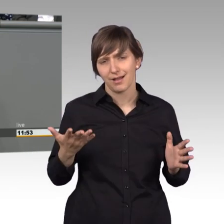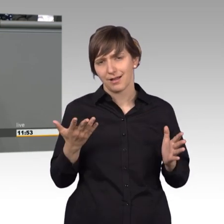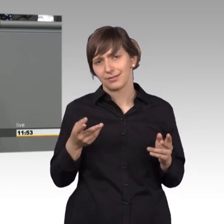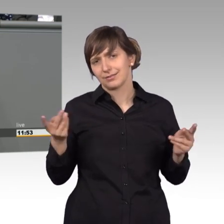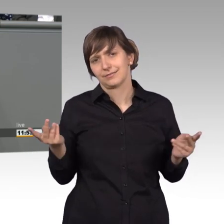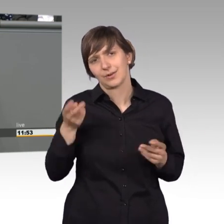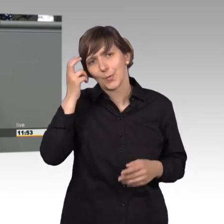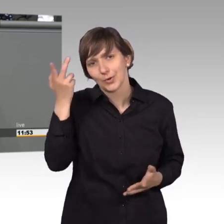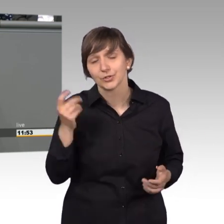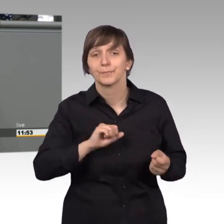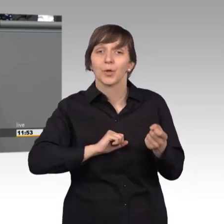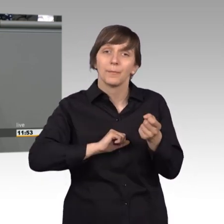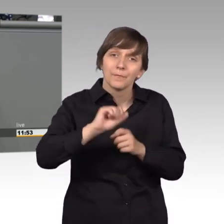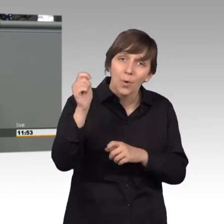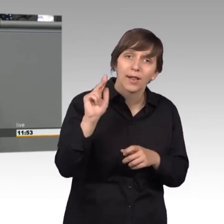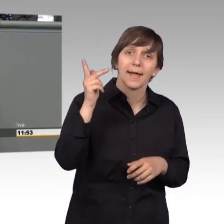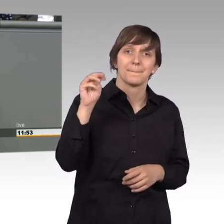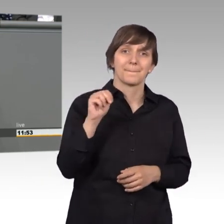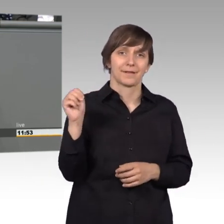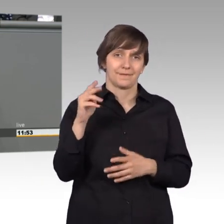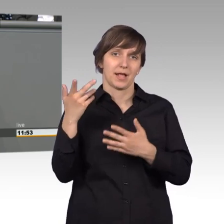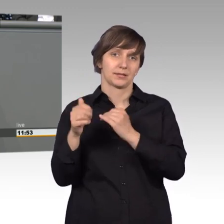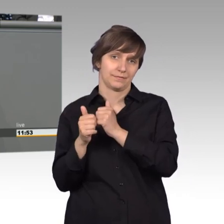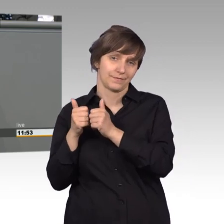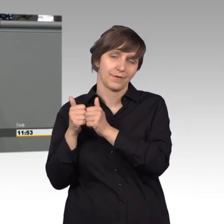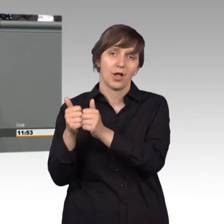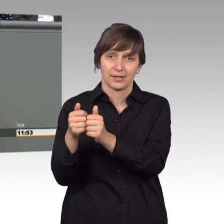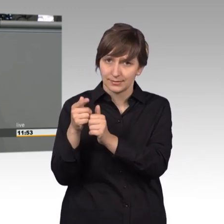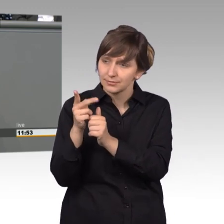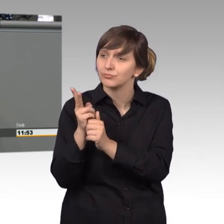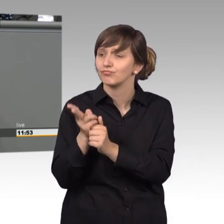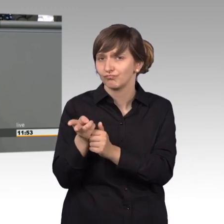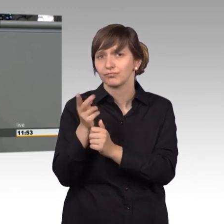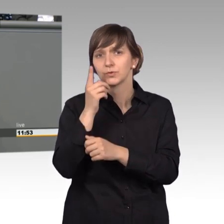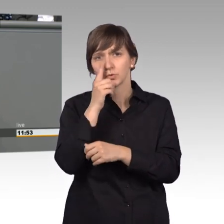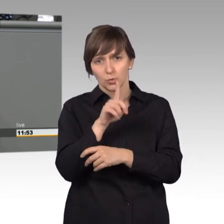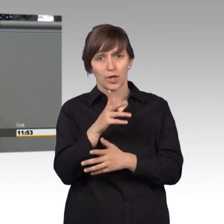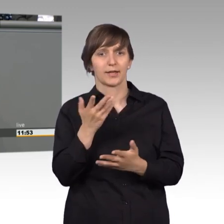Herrn Mattfeld folgt und sagt, es sind nur noch 11.000 Petitionen, die uns erreicht